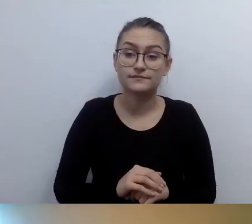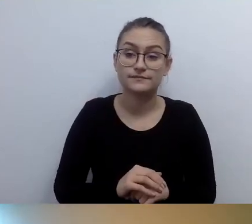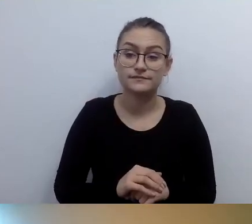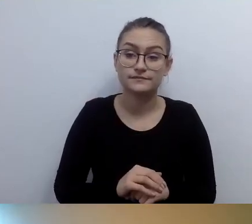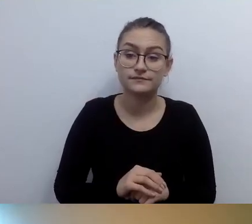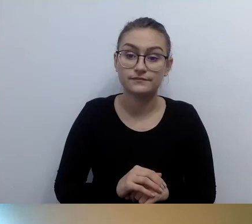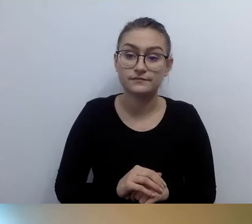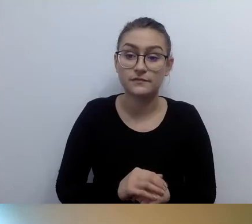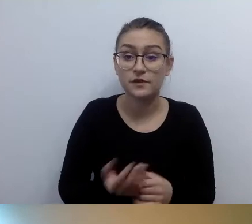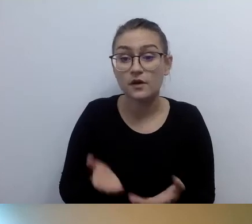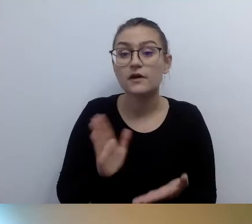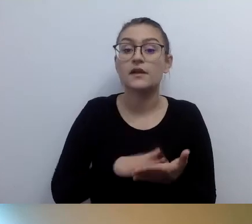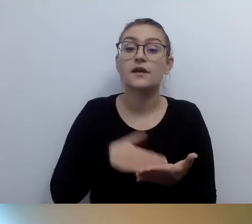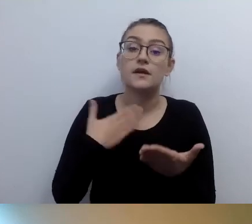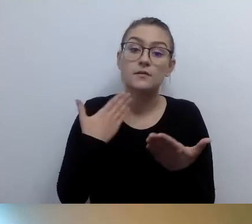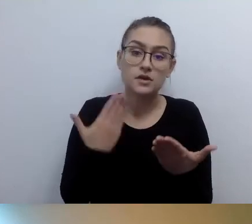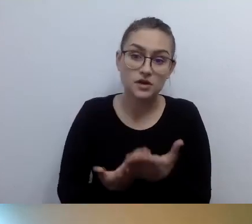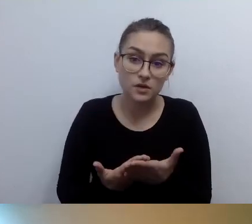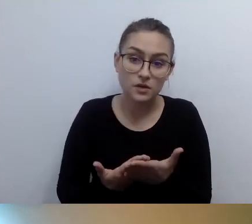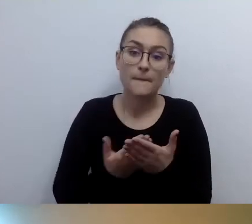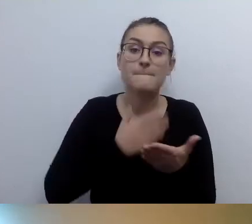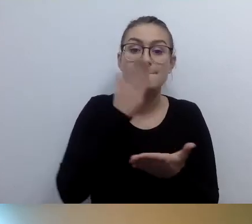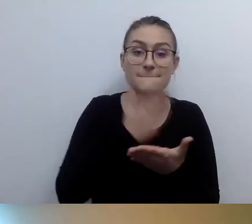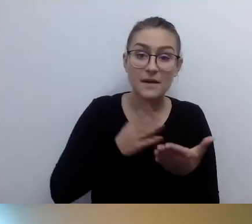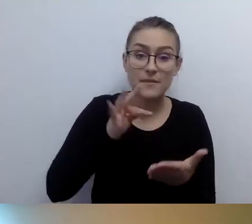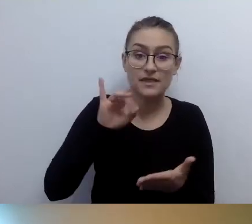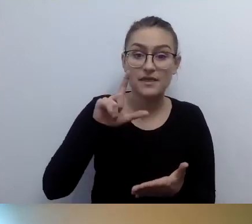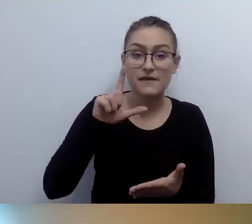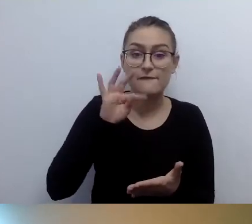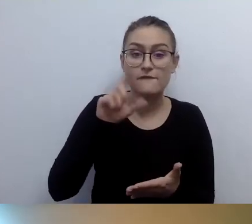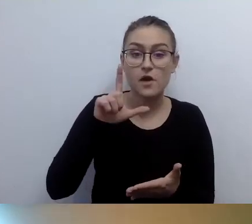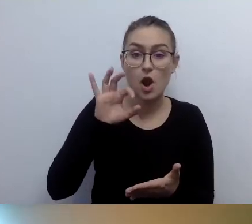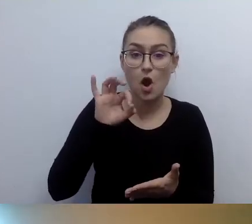tylko opis w brajlu.